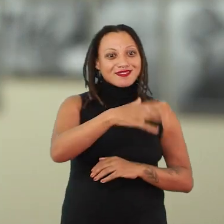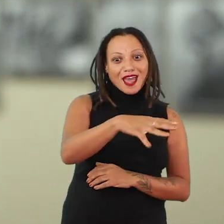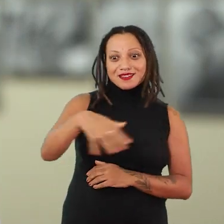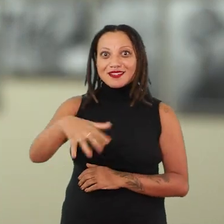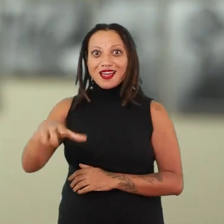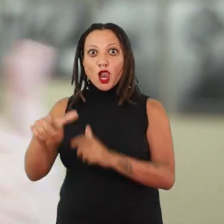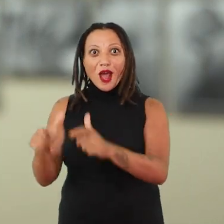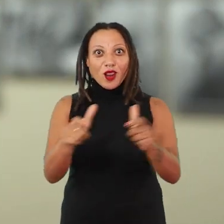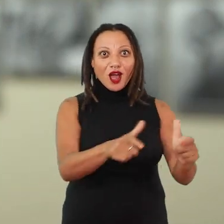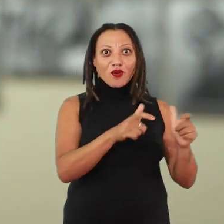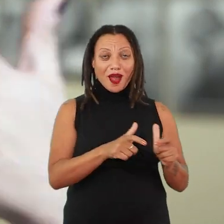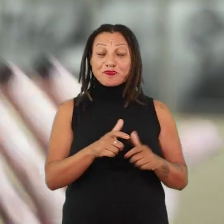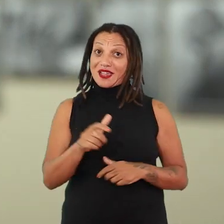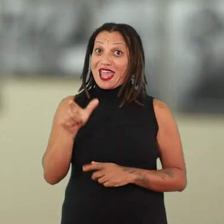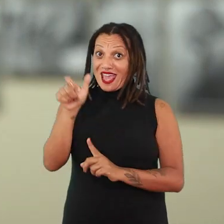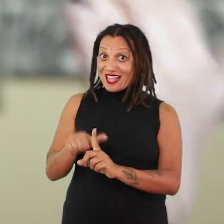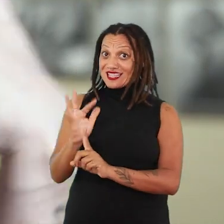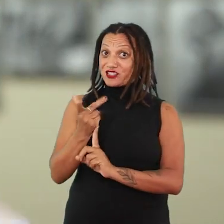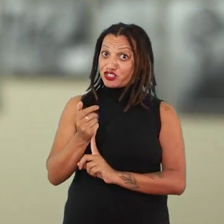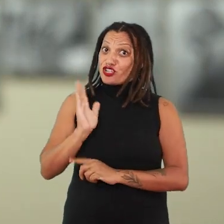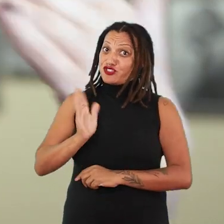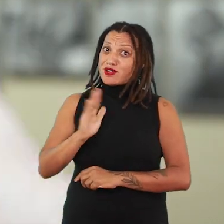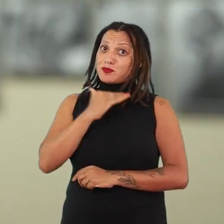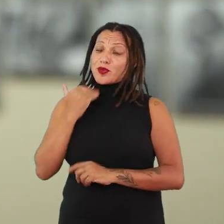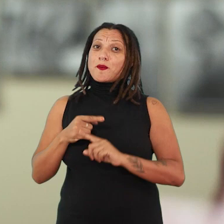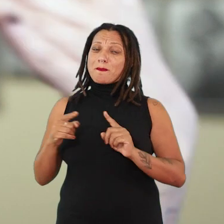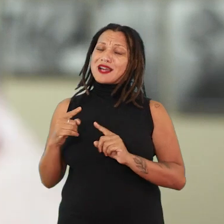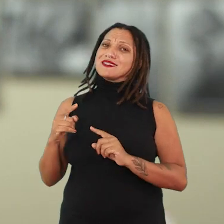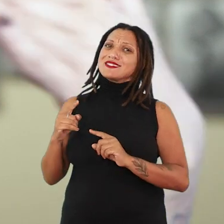que já não está entre nós há muito tempo, mas que semeou muitas e muitas